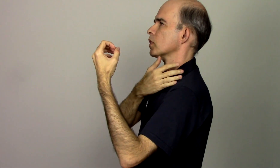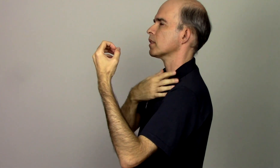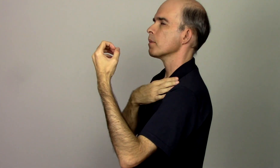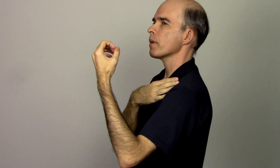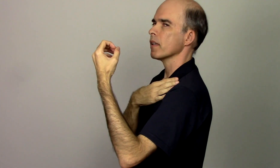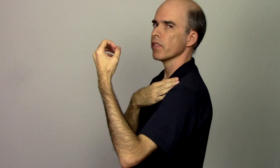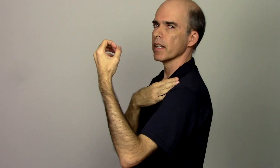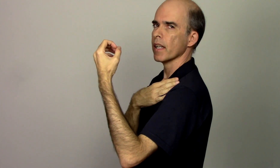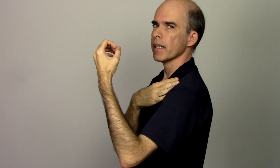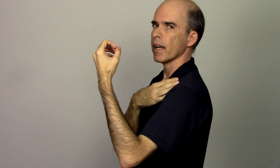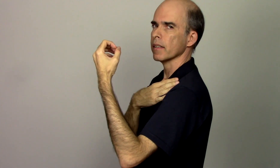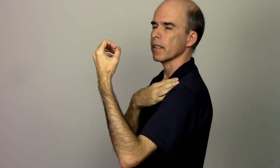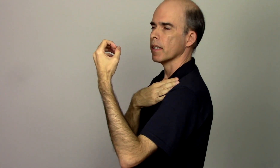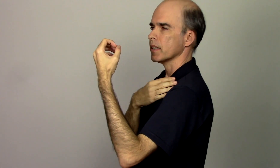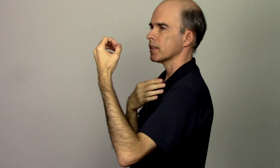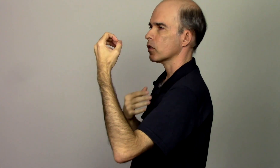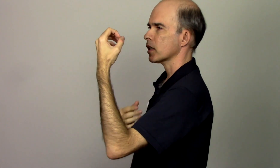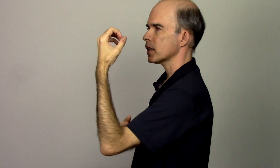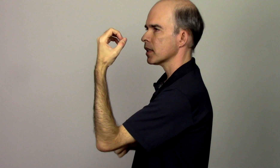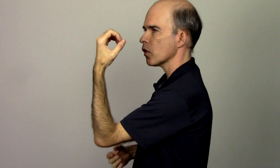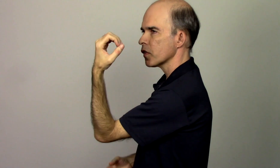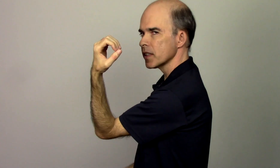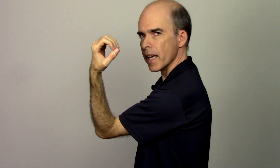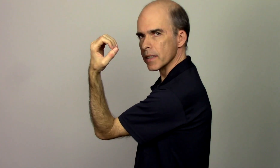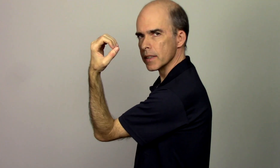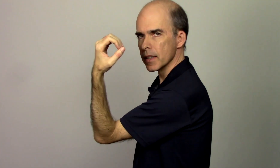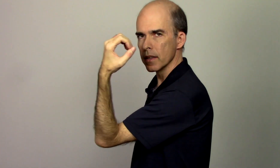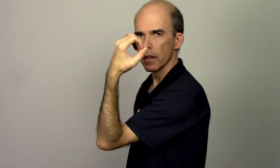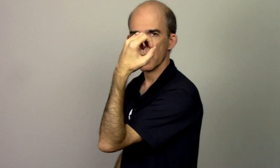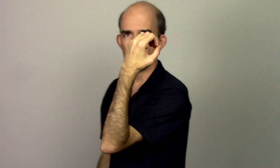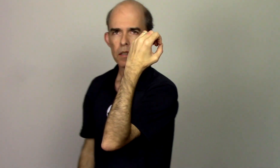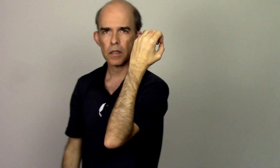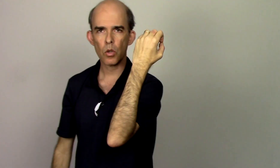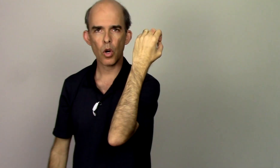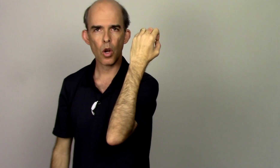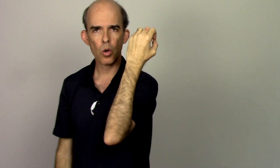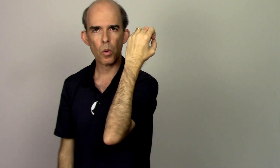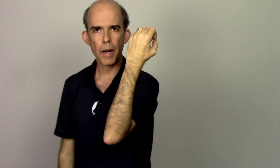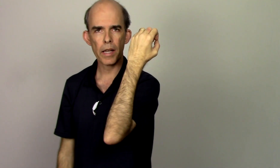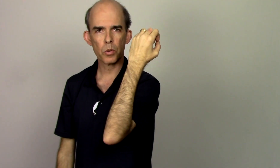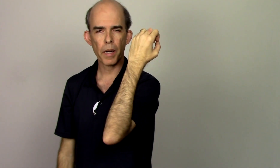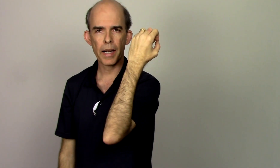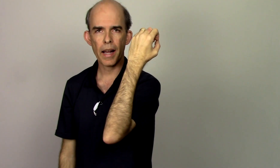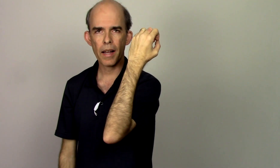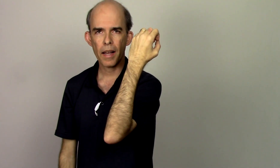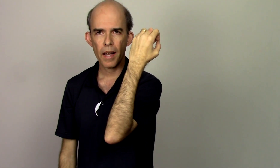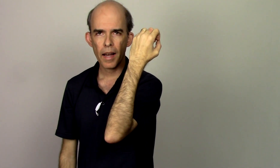também fica alinhada sendo que se eu fizer assim se eu coloco o braço pra cá